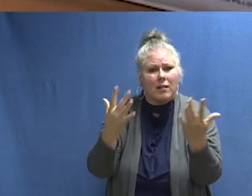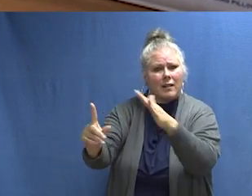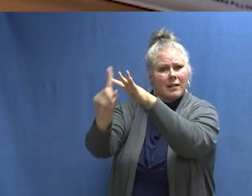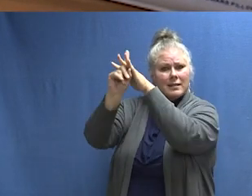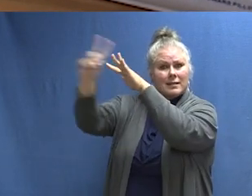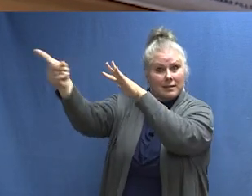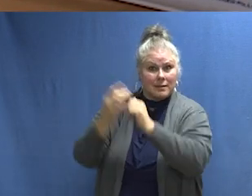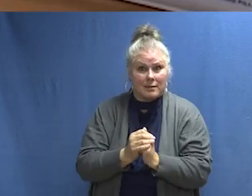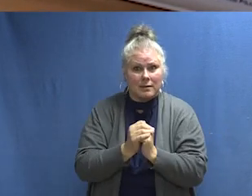Fuego, sal.